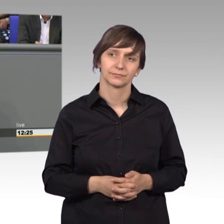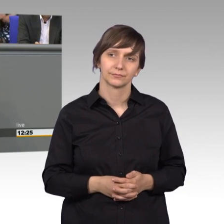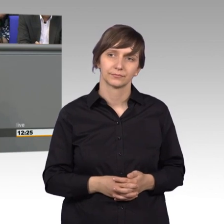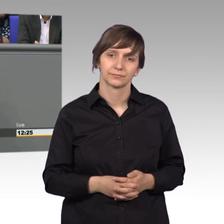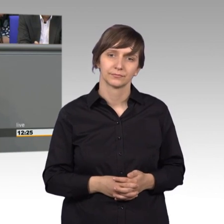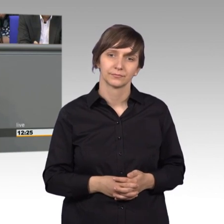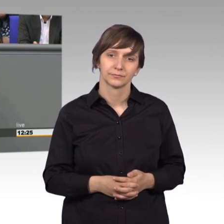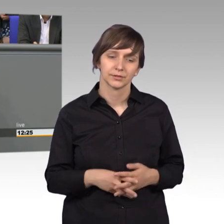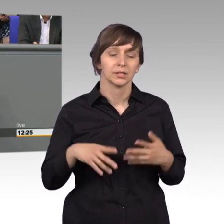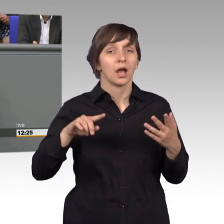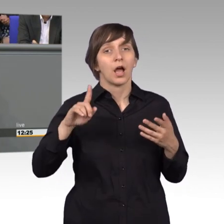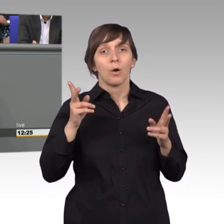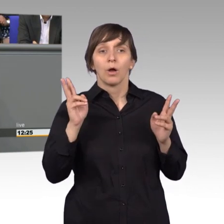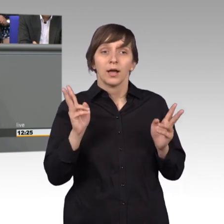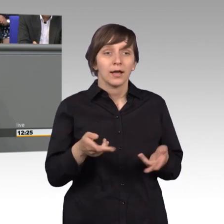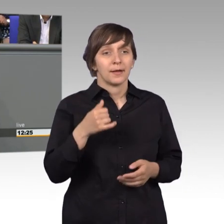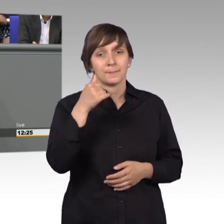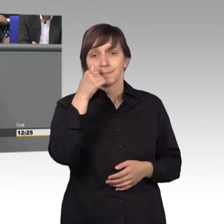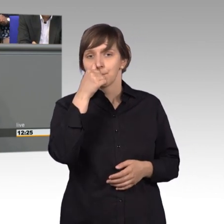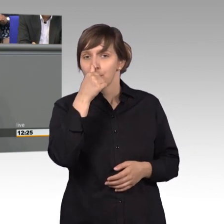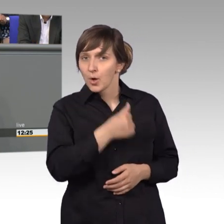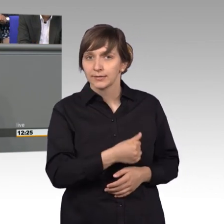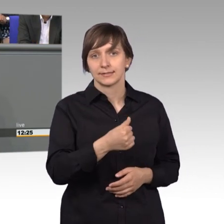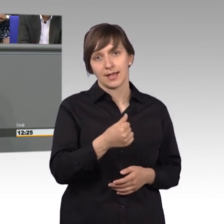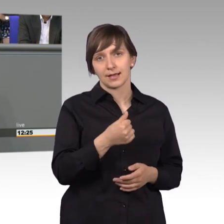Und mich schreckt auch nicht am Montag der kleine Stapel von Petitionen,